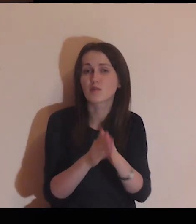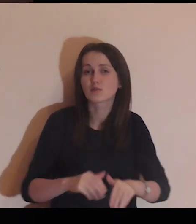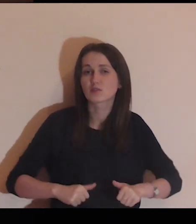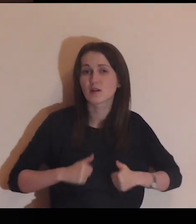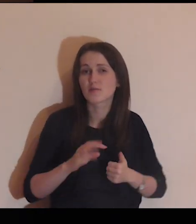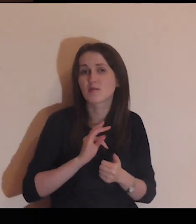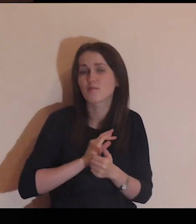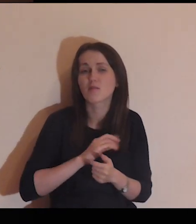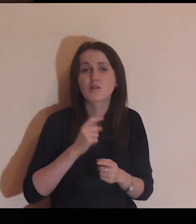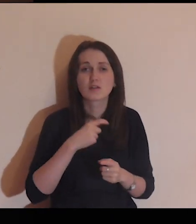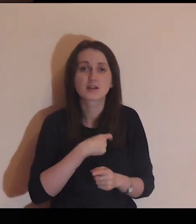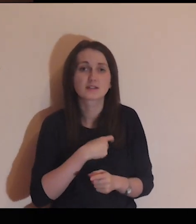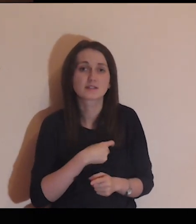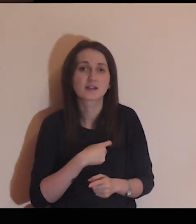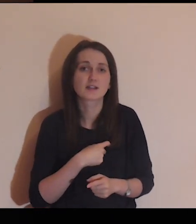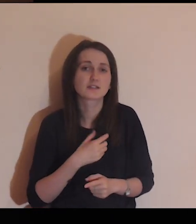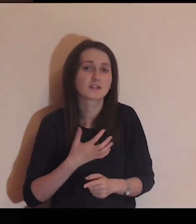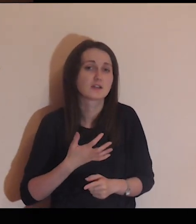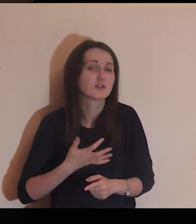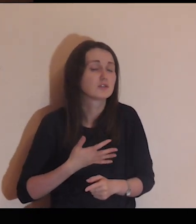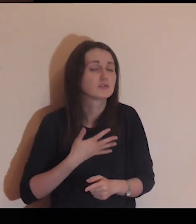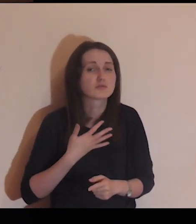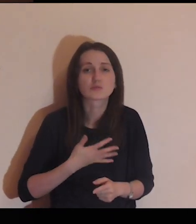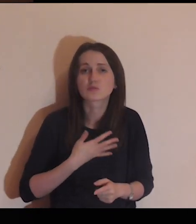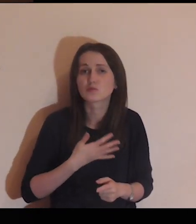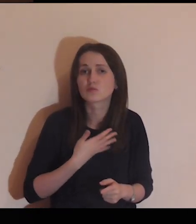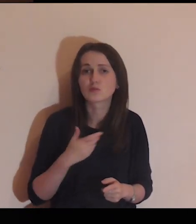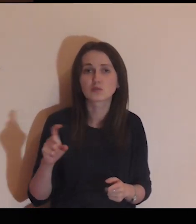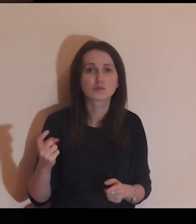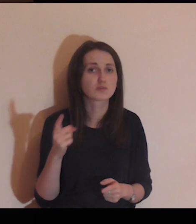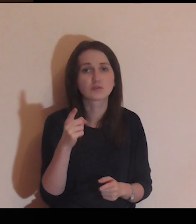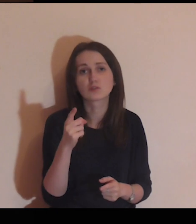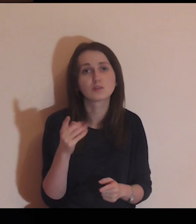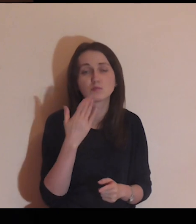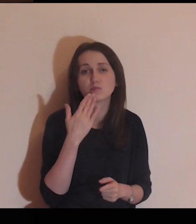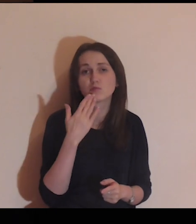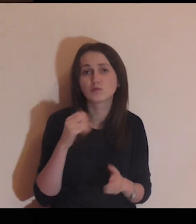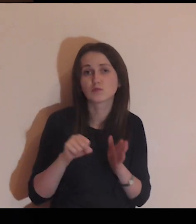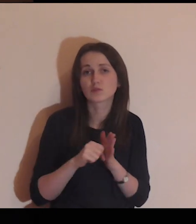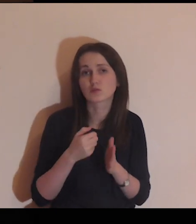proszę Cię, aby moje serce było czułe na to, co Ty do mnie będziesz dziś mówił.